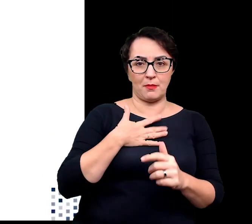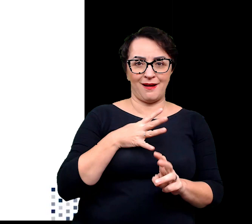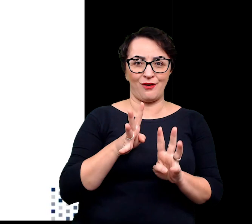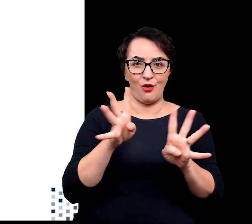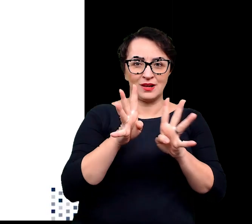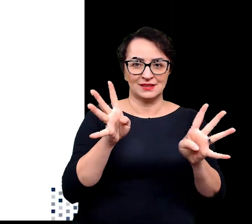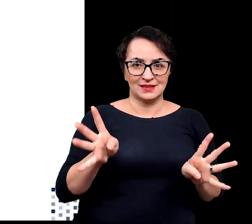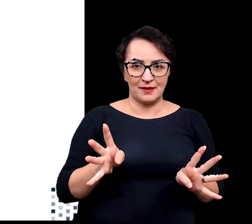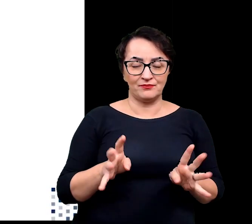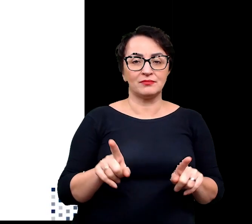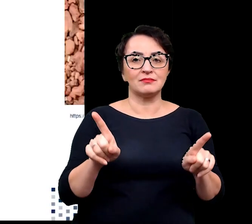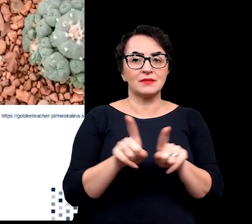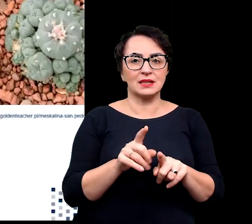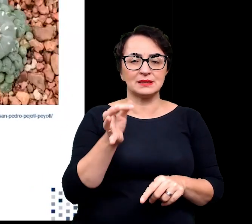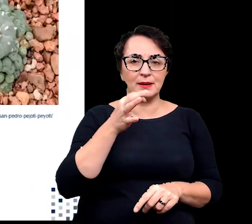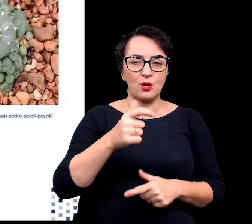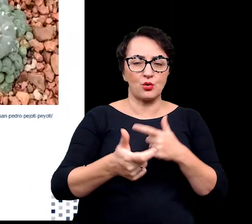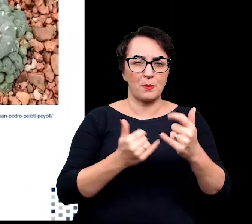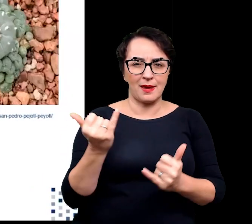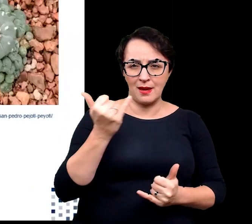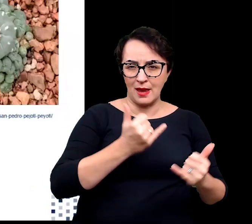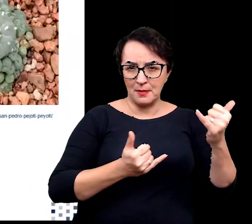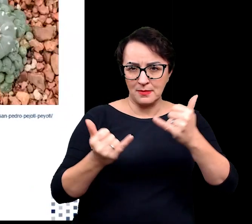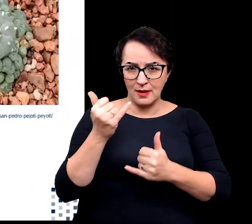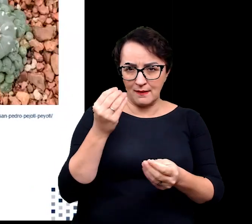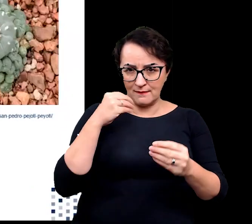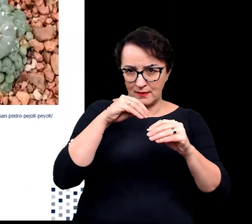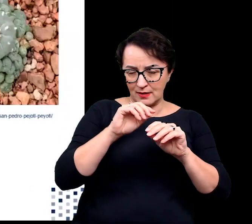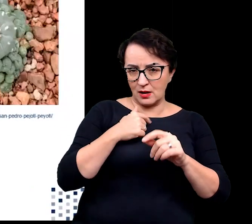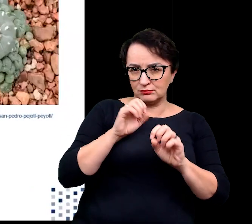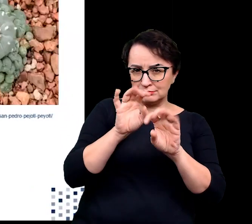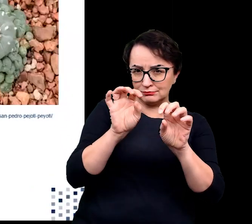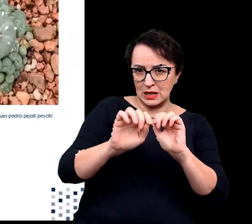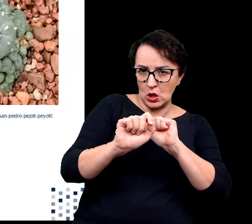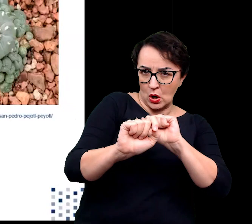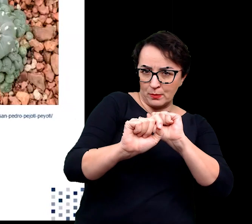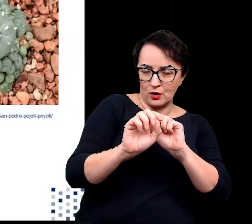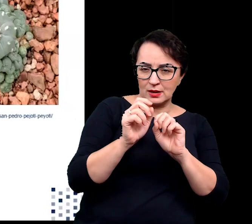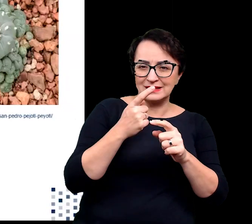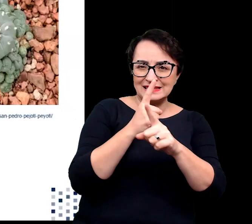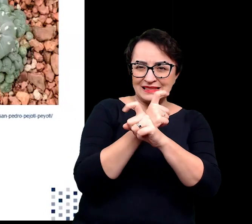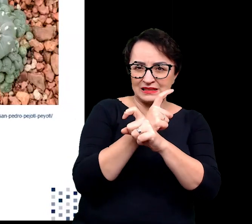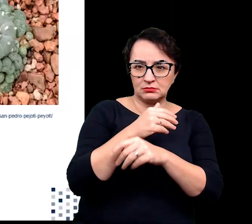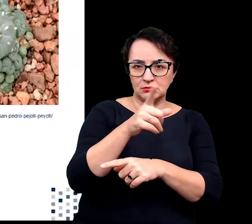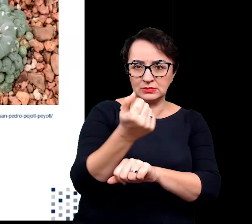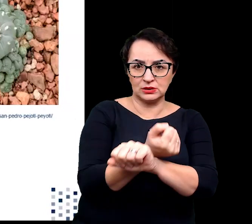syntetyzują liczne związki chemiczne mające na celu odstraszyć lub zatruć wroga,